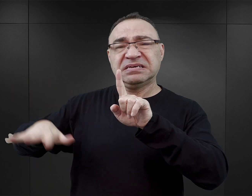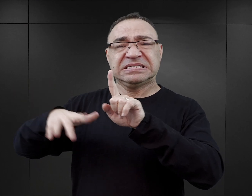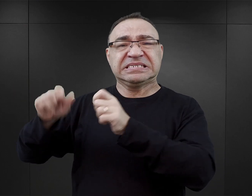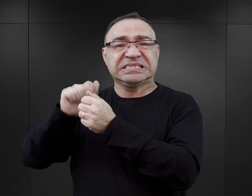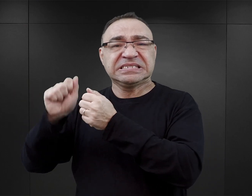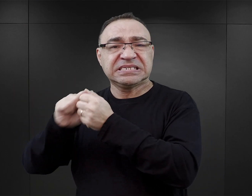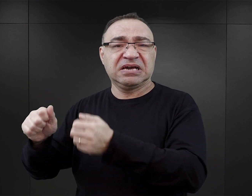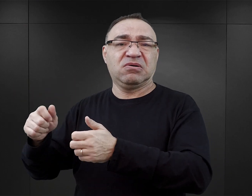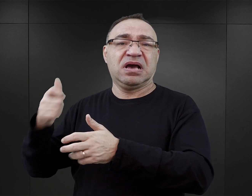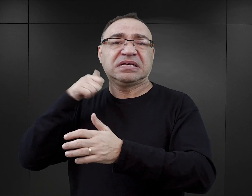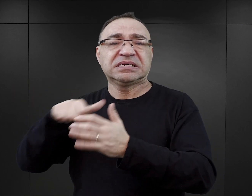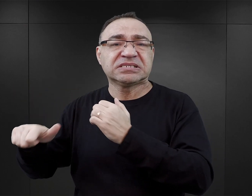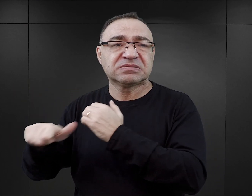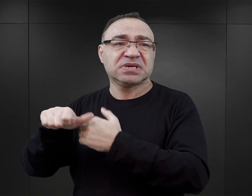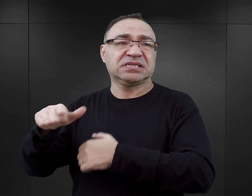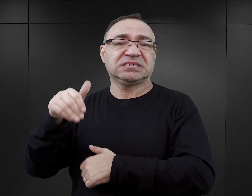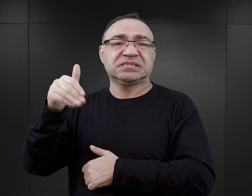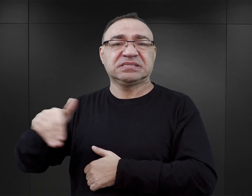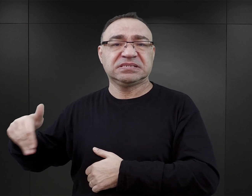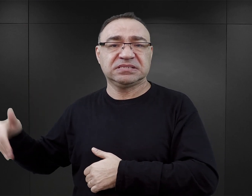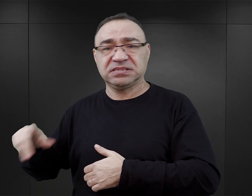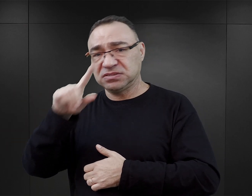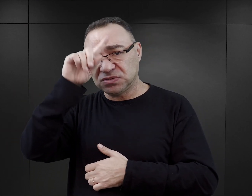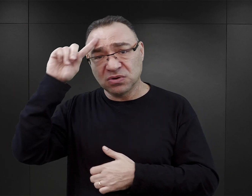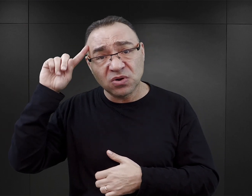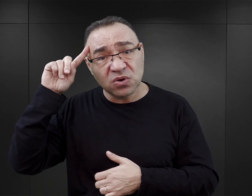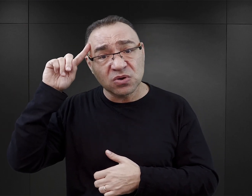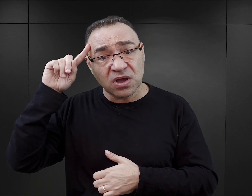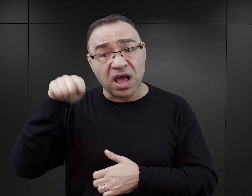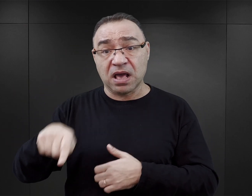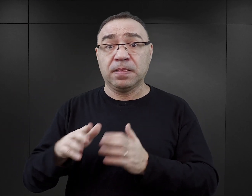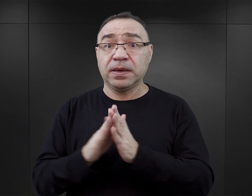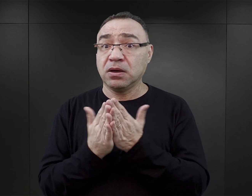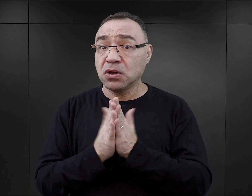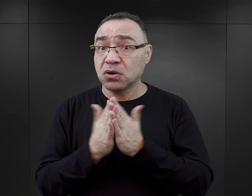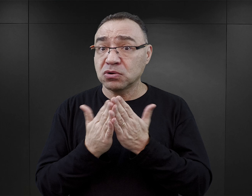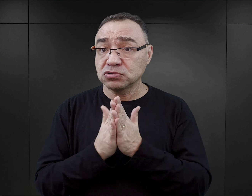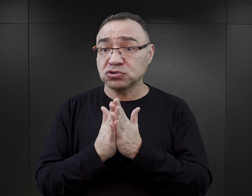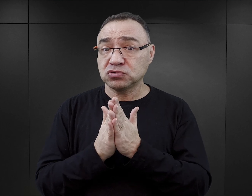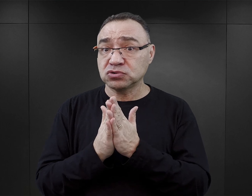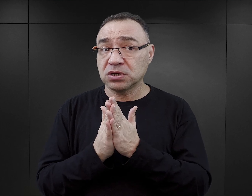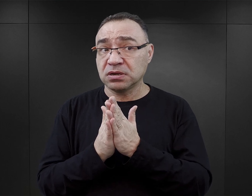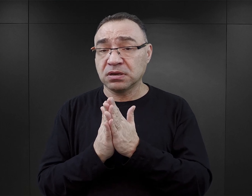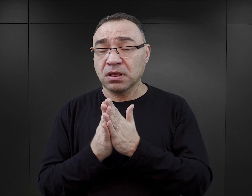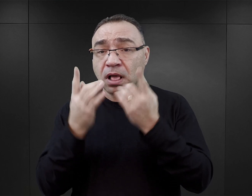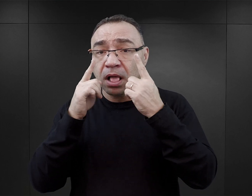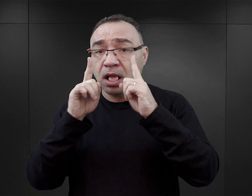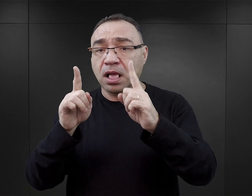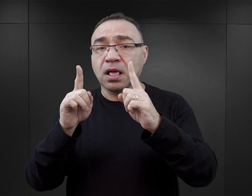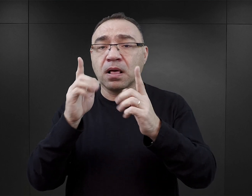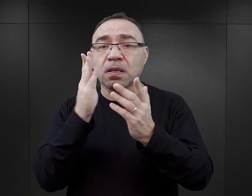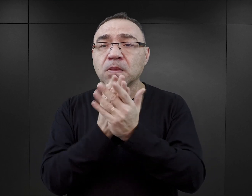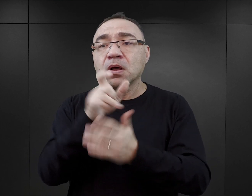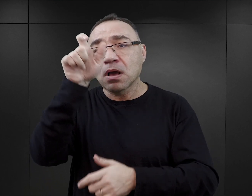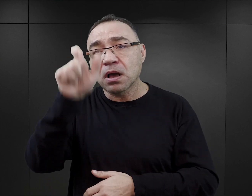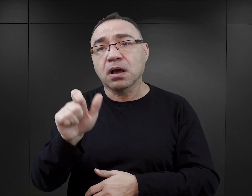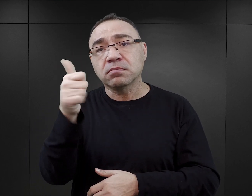jest śmierć tysięcy ludzi. Natomiast w tych książkach czytelnik skupia się przede wszystkim na losie głównego bohatera.